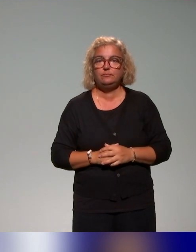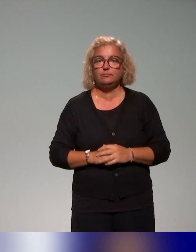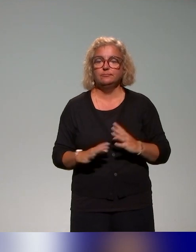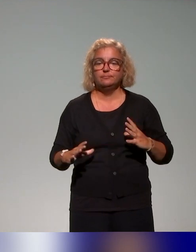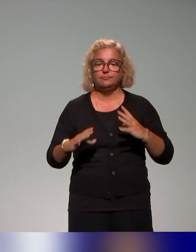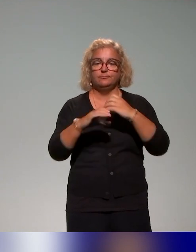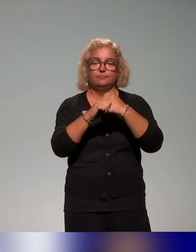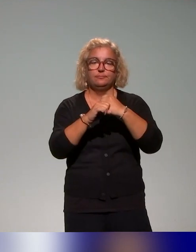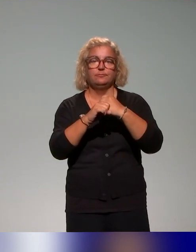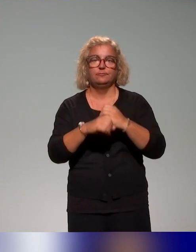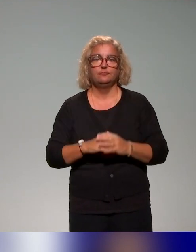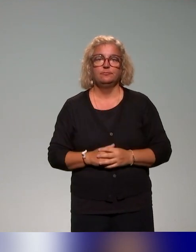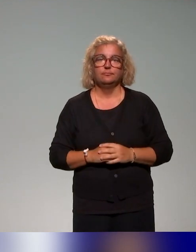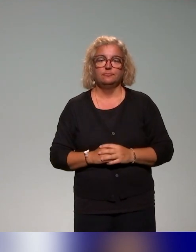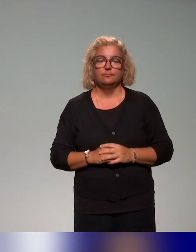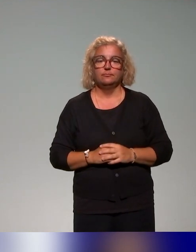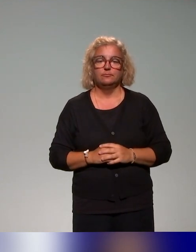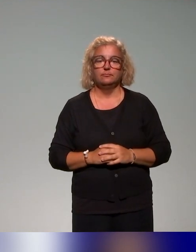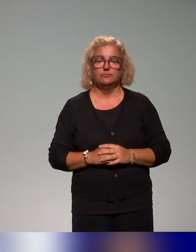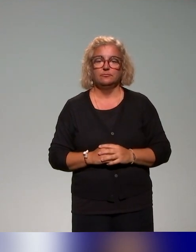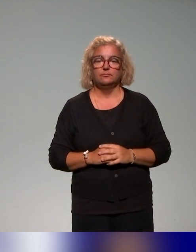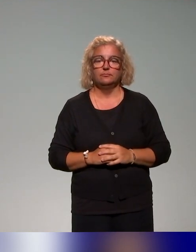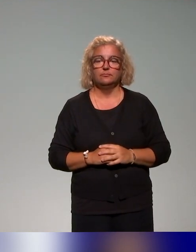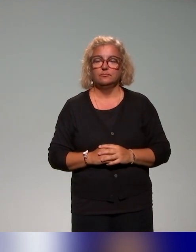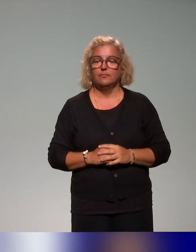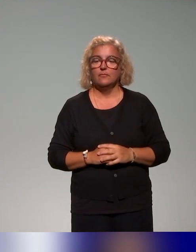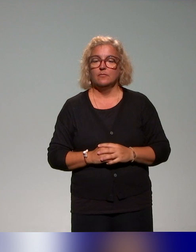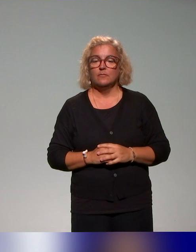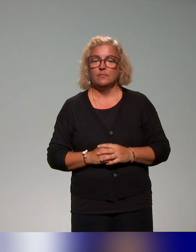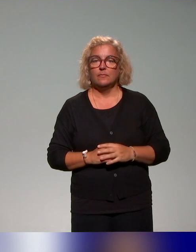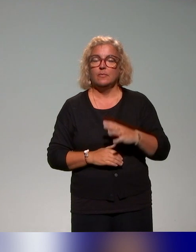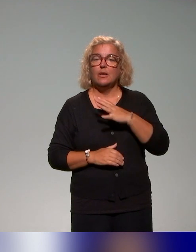là aussi, sur les apports théoriques qu'on mobilise, ils ont été évoqués